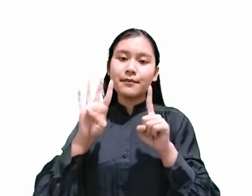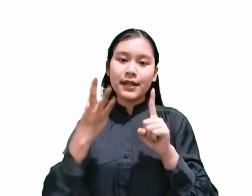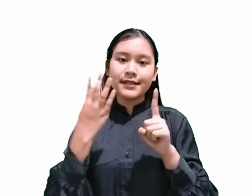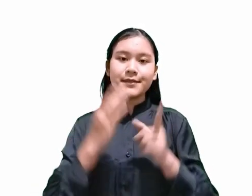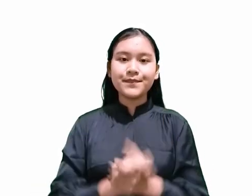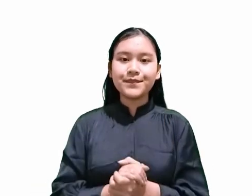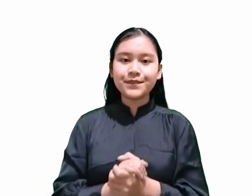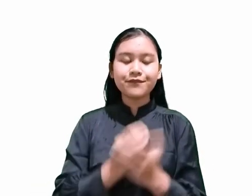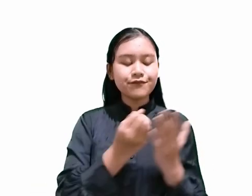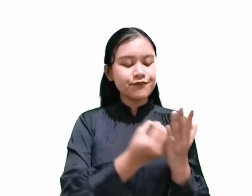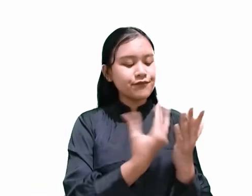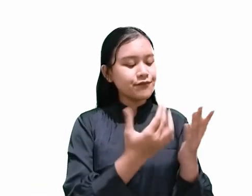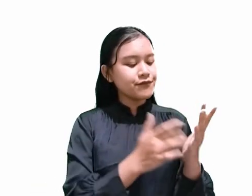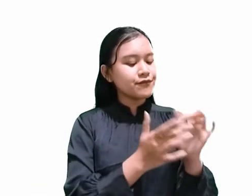Demikianlah firman Tuhan